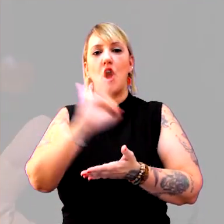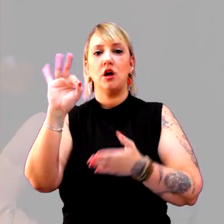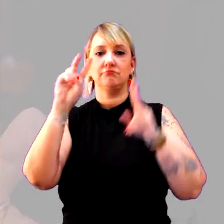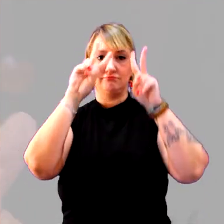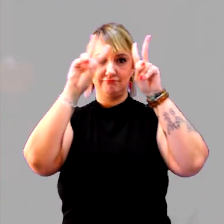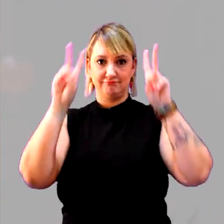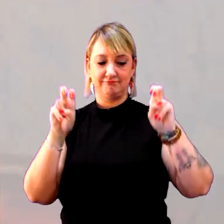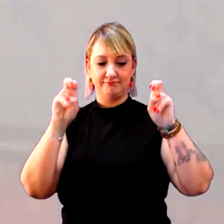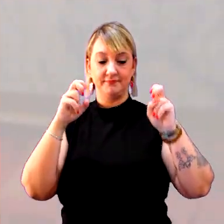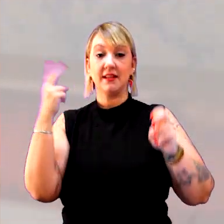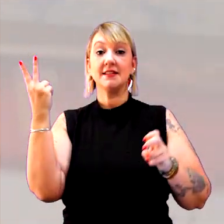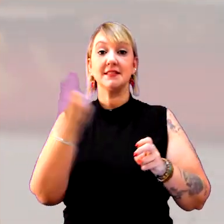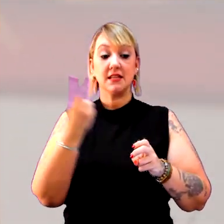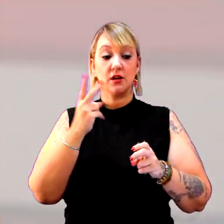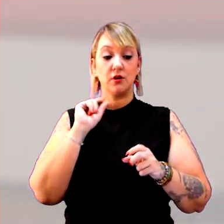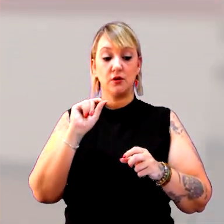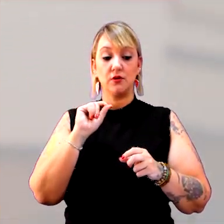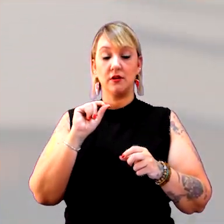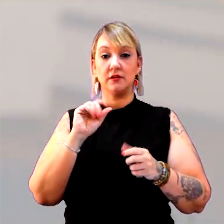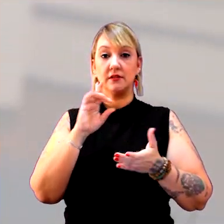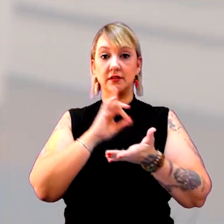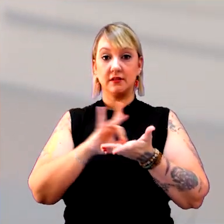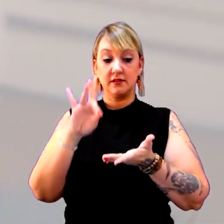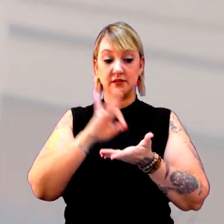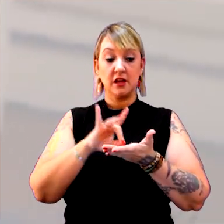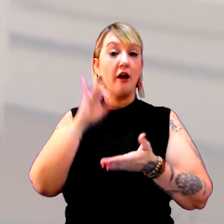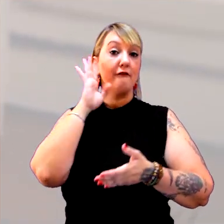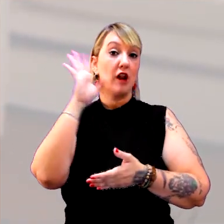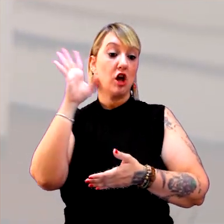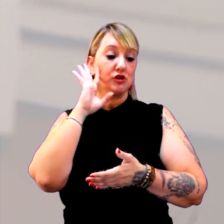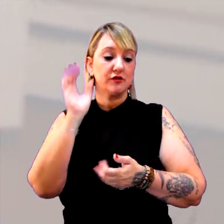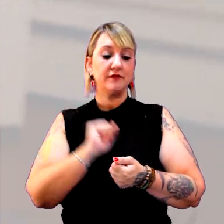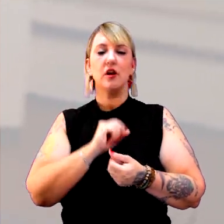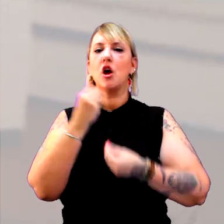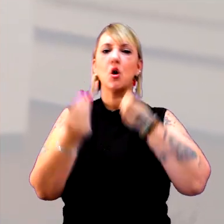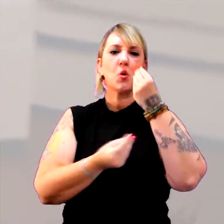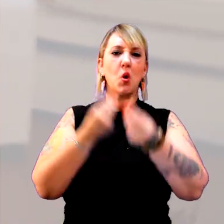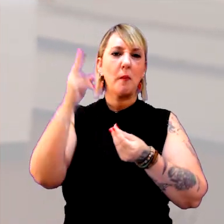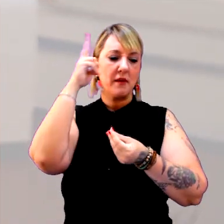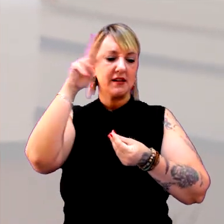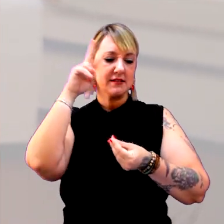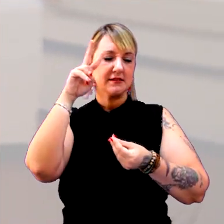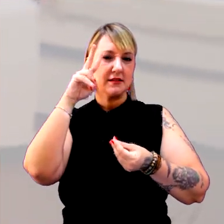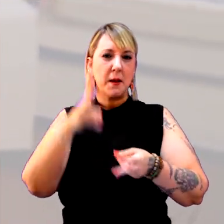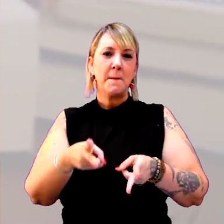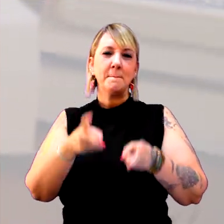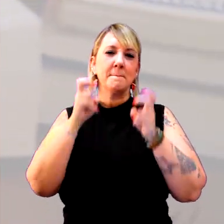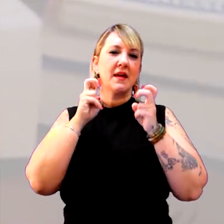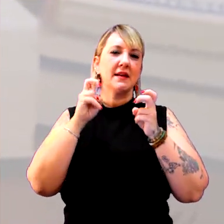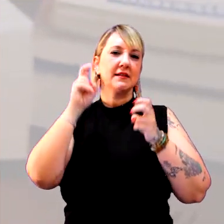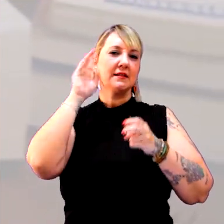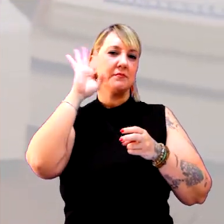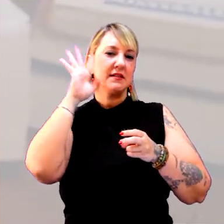E a segunda entrada é um dicionário de filosofia. Como história olha o tempo, como a filosofia olha o tempo?